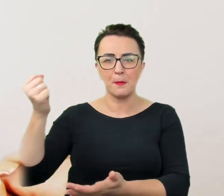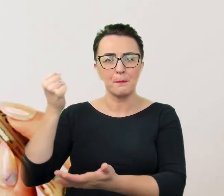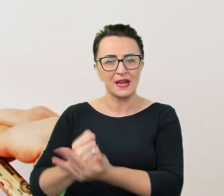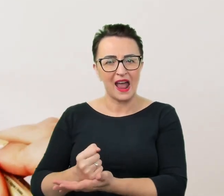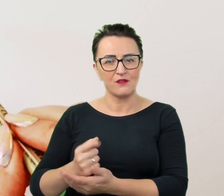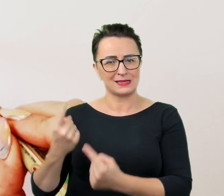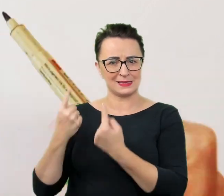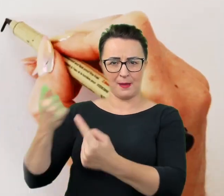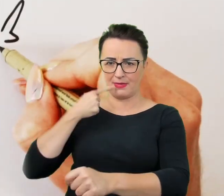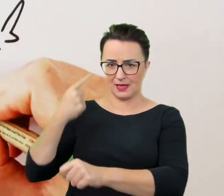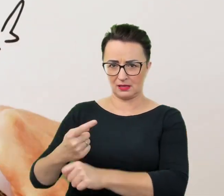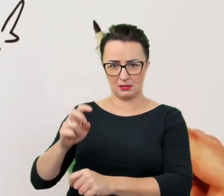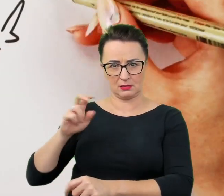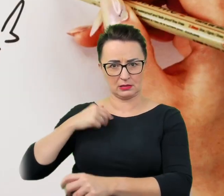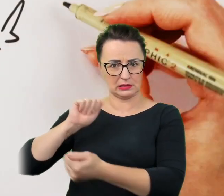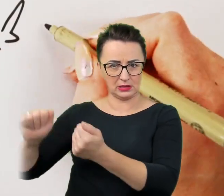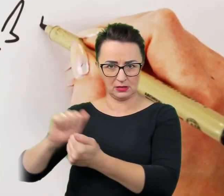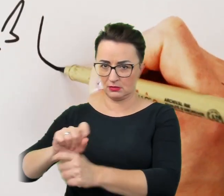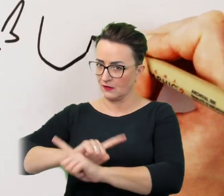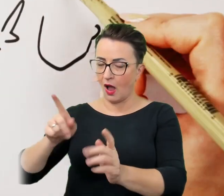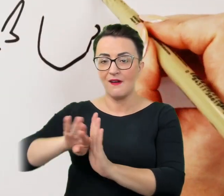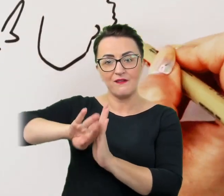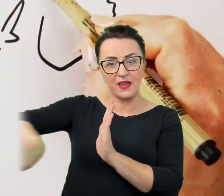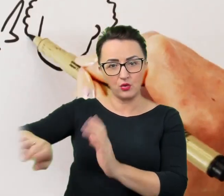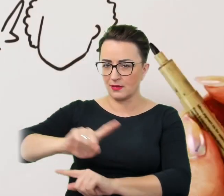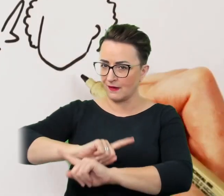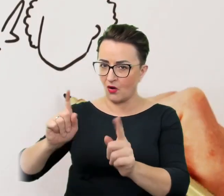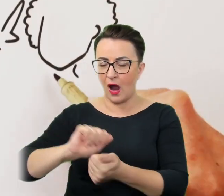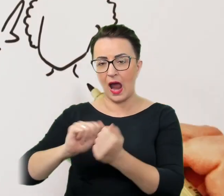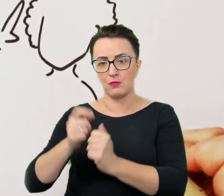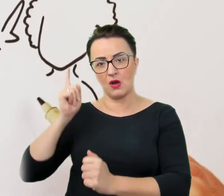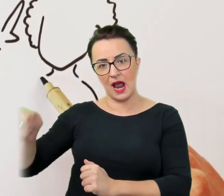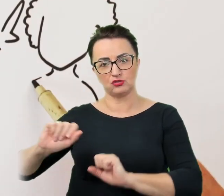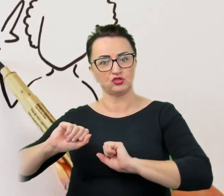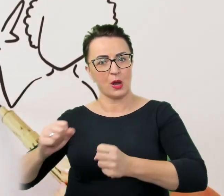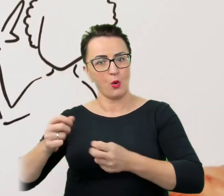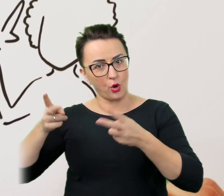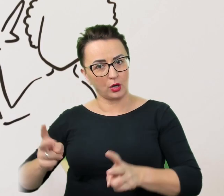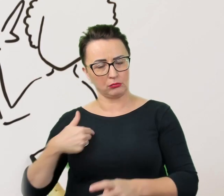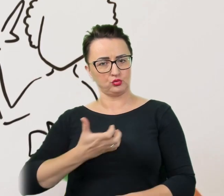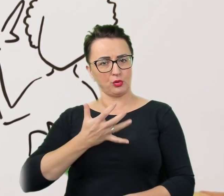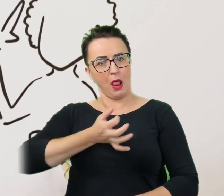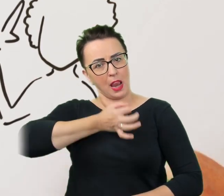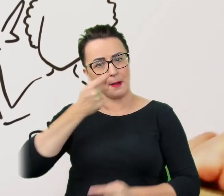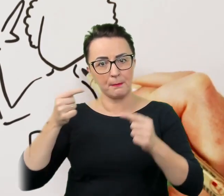Nie należy wykluczać nikogo albo narzucać konkretnych działań, które wydają się bardziej odpowiednie czy realne do osiągnięcia.